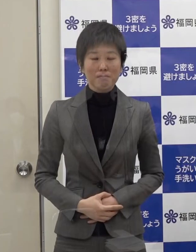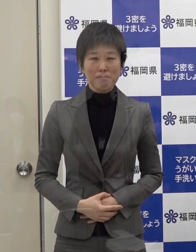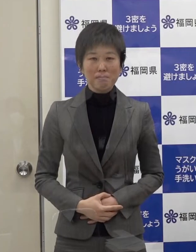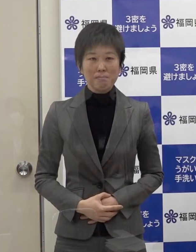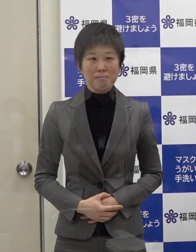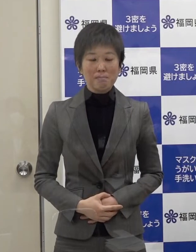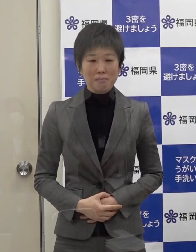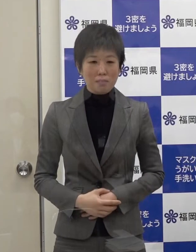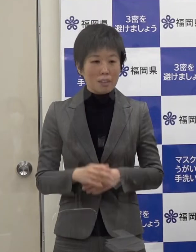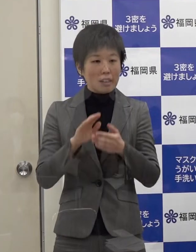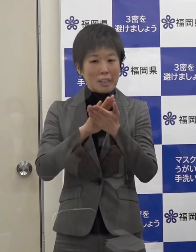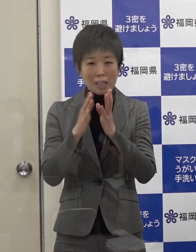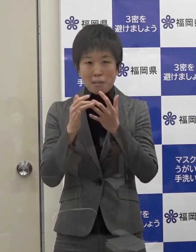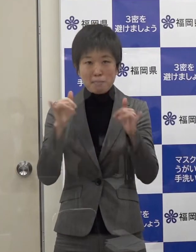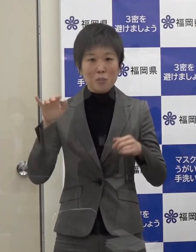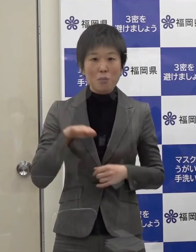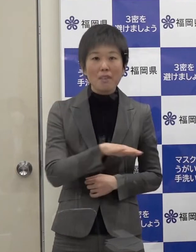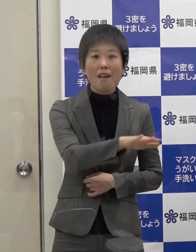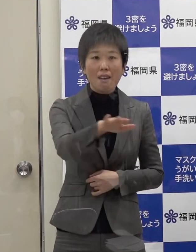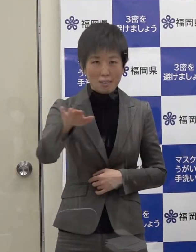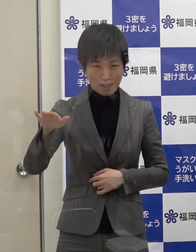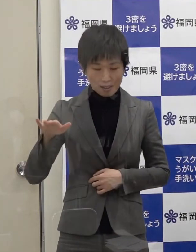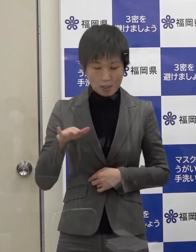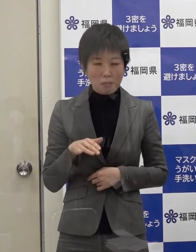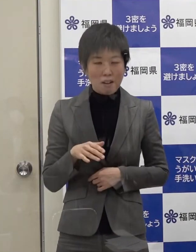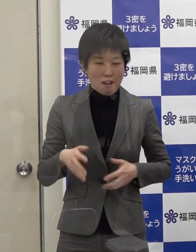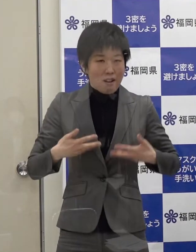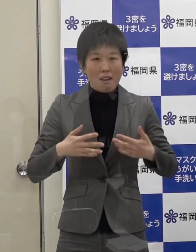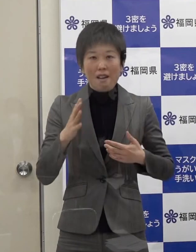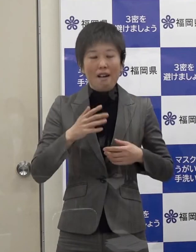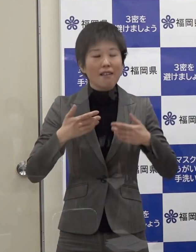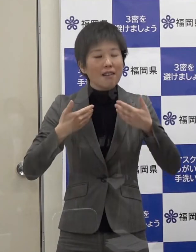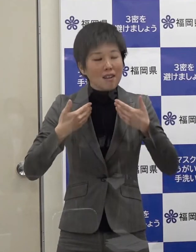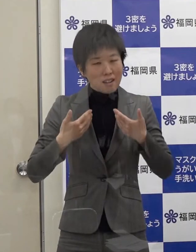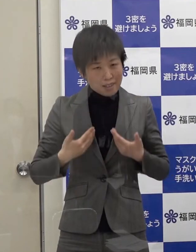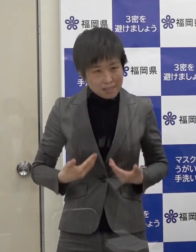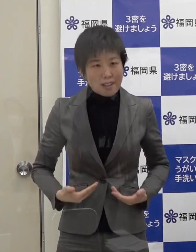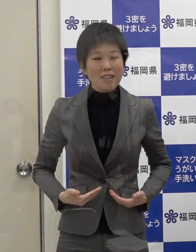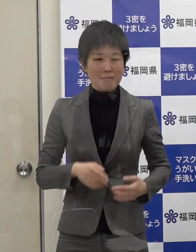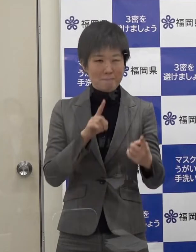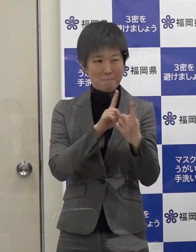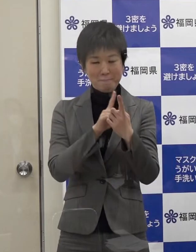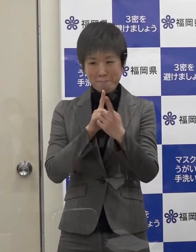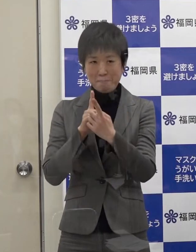県民の皆さんには冷静に対応していただきたいと思います